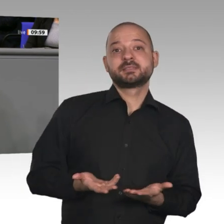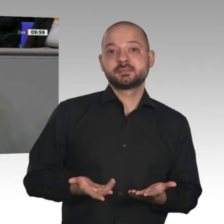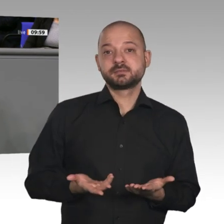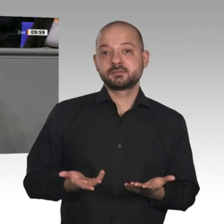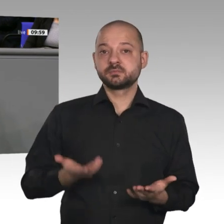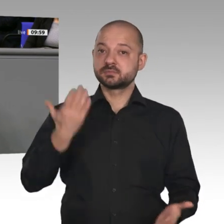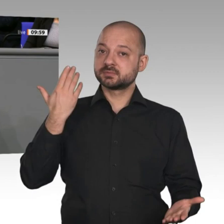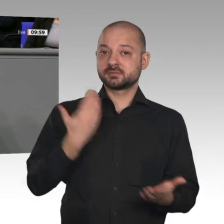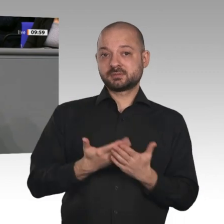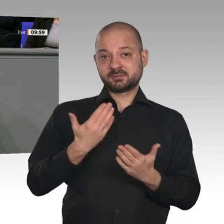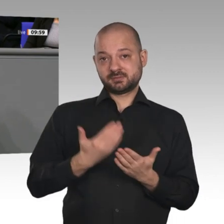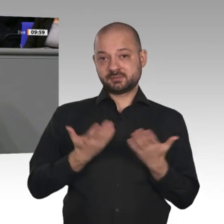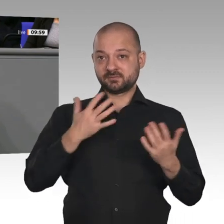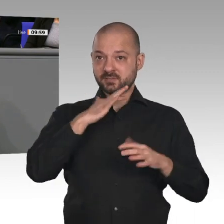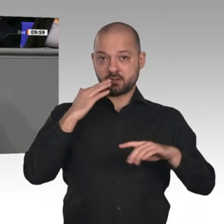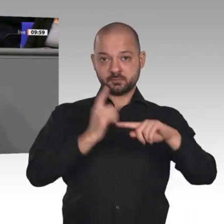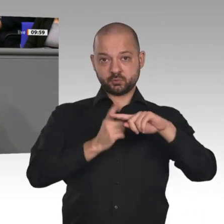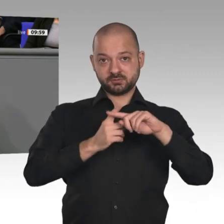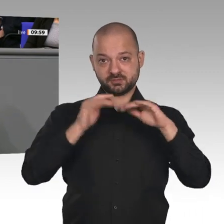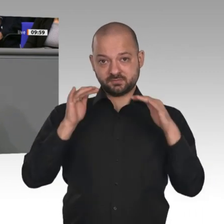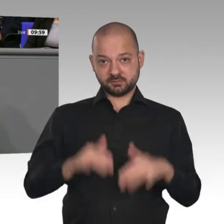und Innovation aus. Da will ich bei dieser Gelegenheit klarstellen: